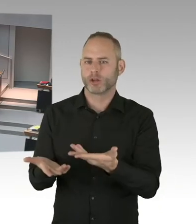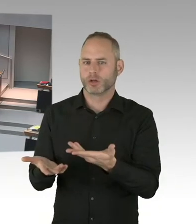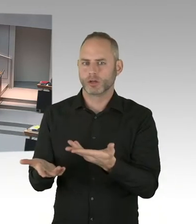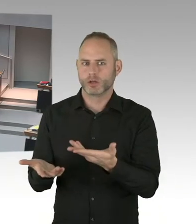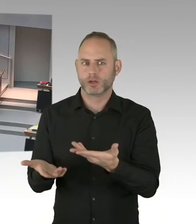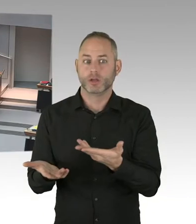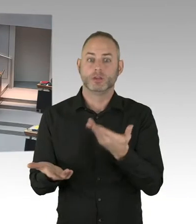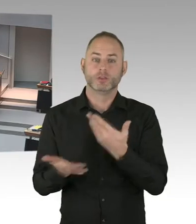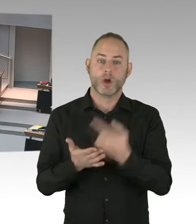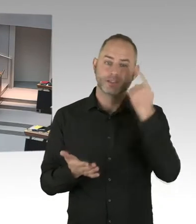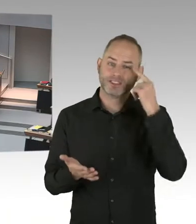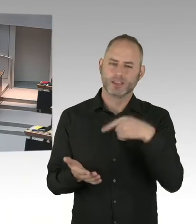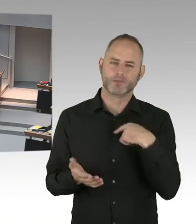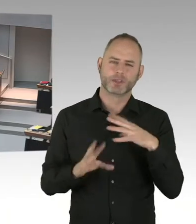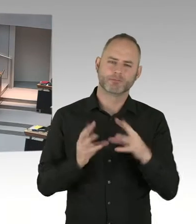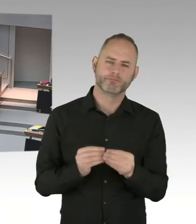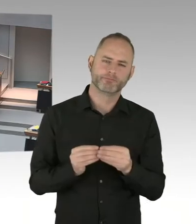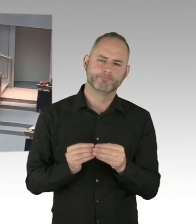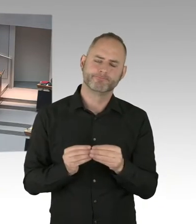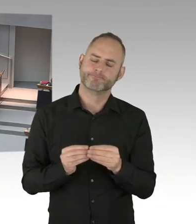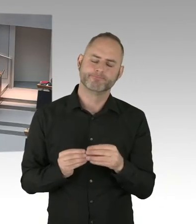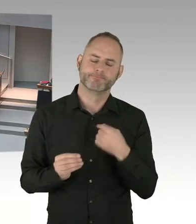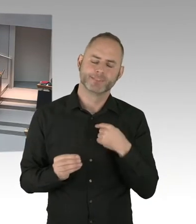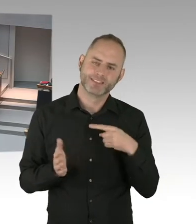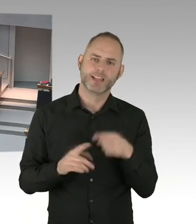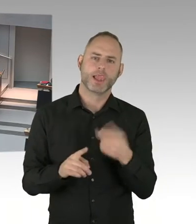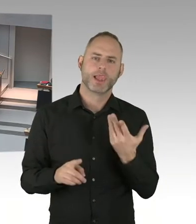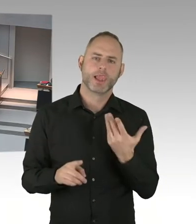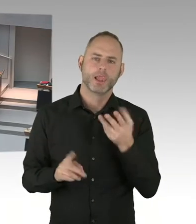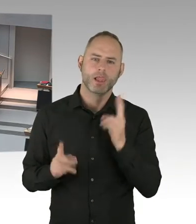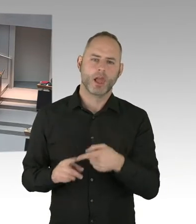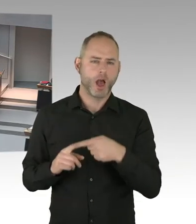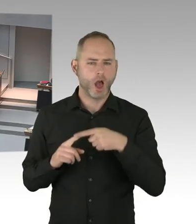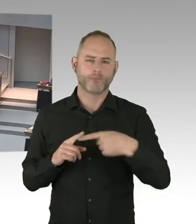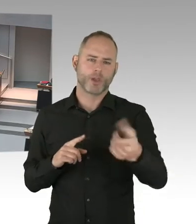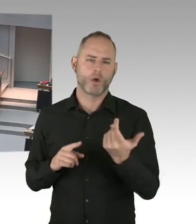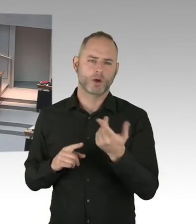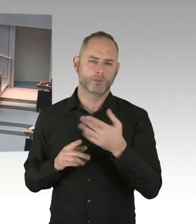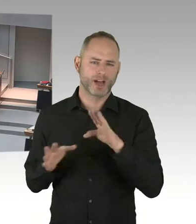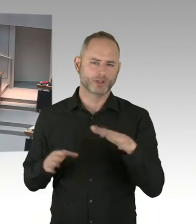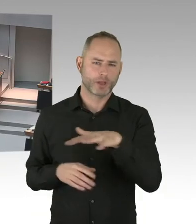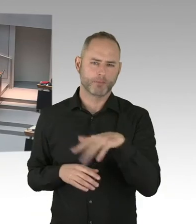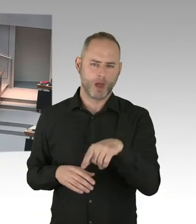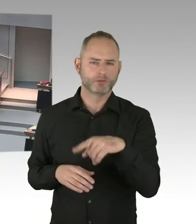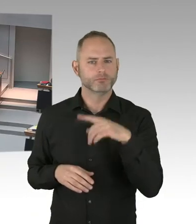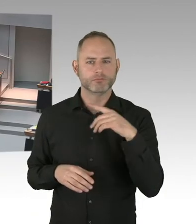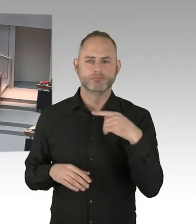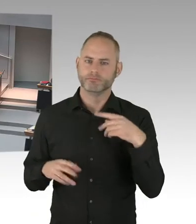die auch von Anschlägen getroffen worden sind. Und wir waren im Laufe dieses Jahres in Kontakt mit vielen dieser Städte.